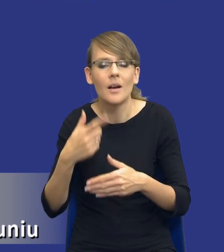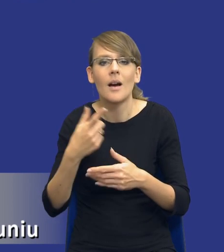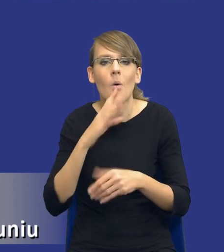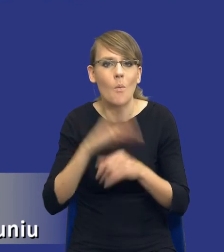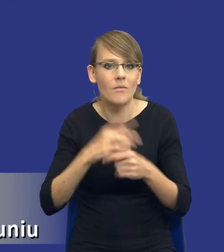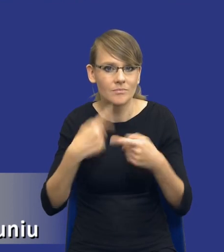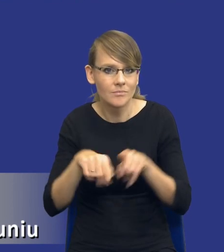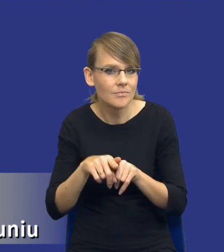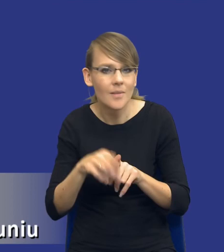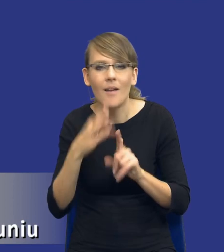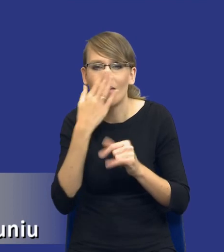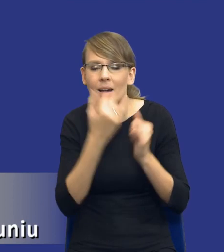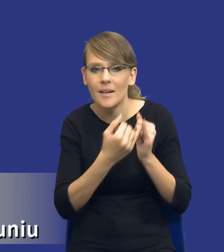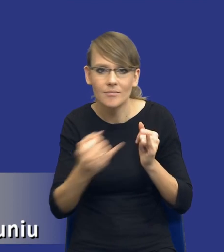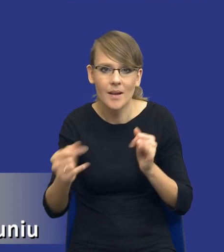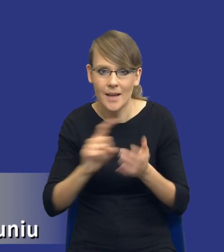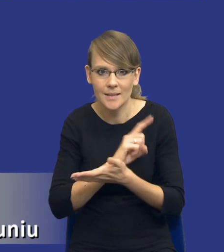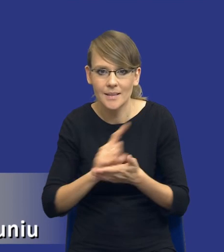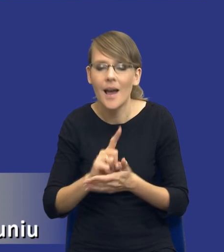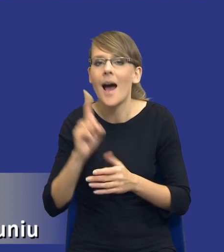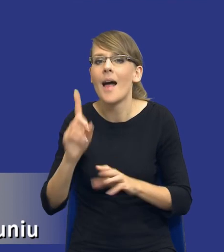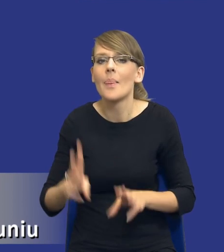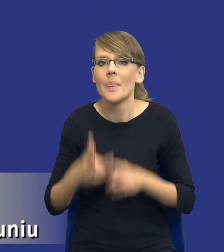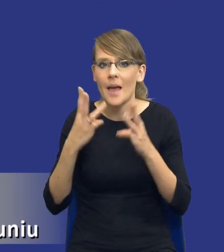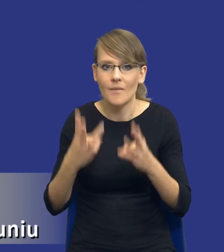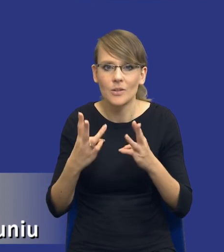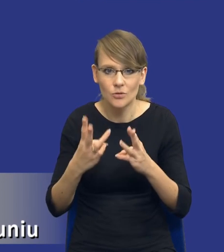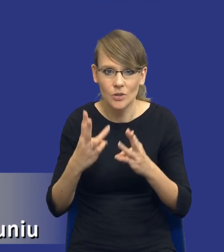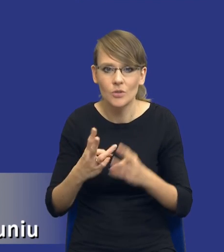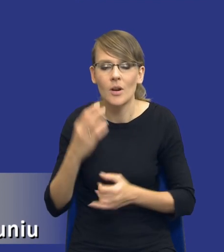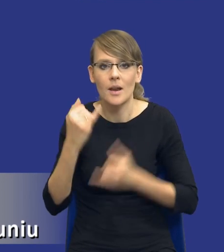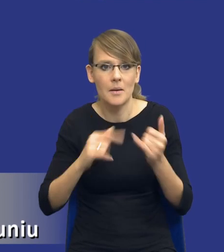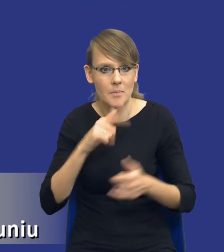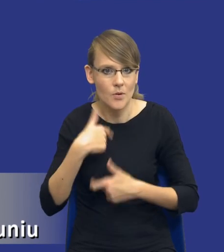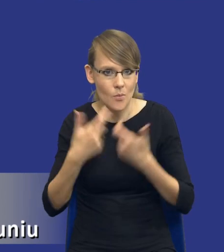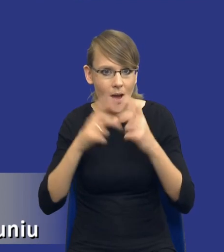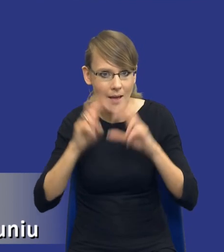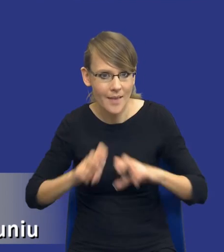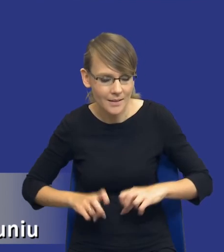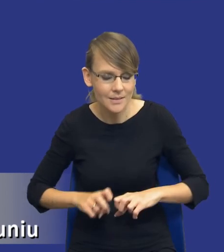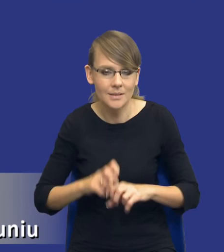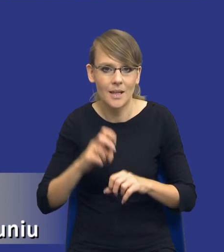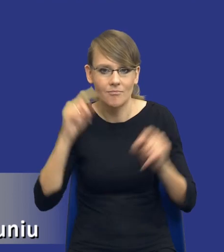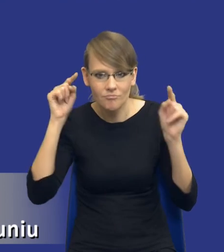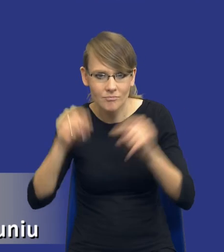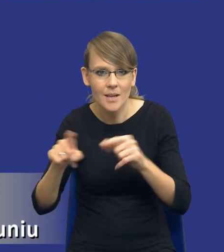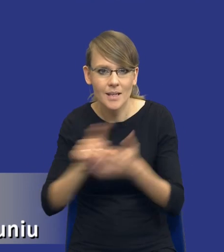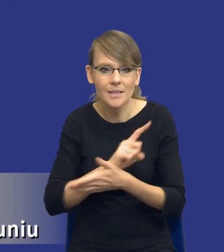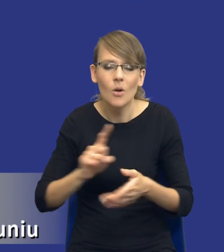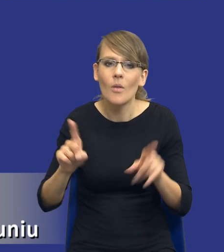Ale co jest najważniejsze, drodzy Państwo, i wydaje się, że jeżeli już robimy taką analizę pod kątem tych ryzyk, to powinniśmy też się zastanowić, w jaki